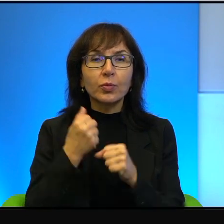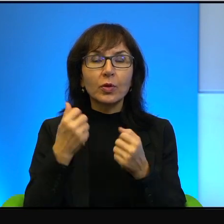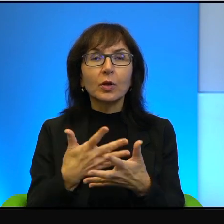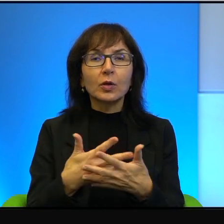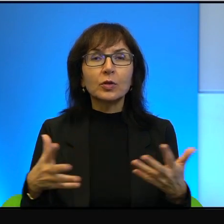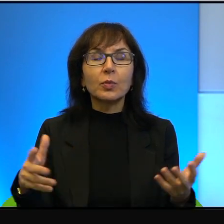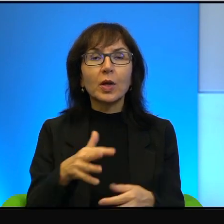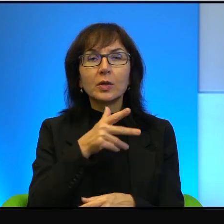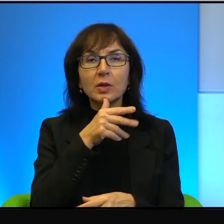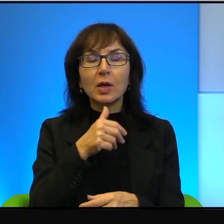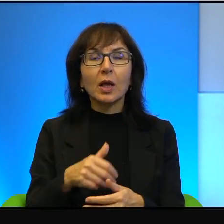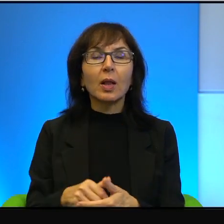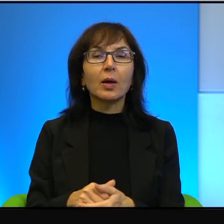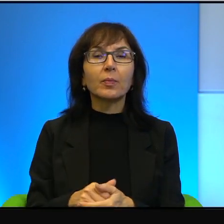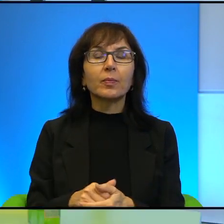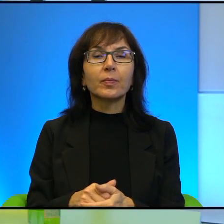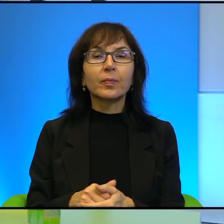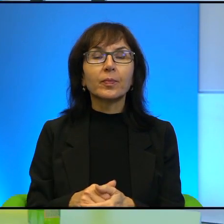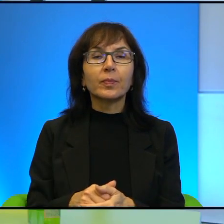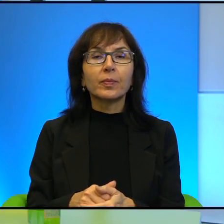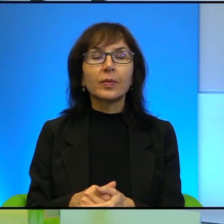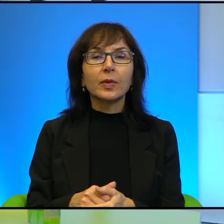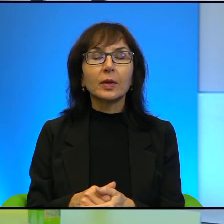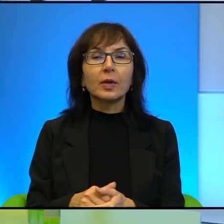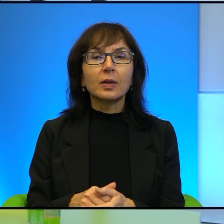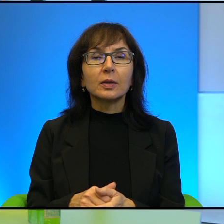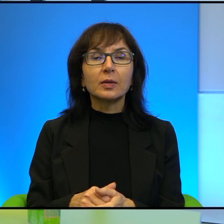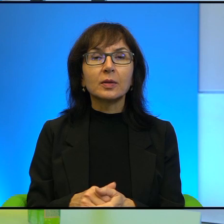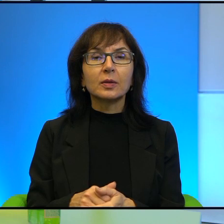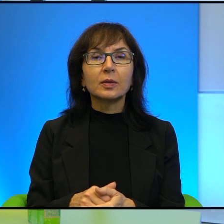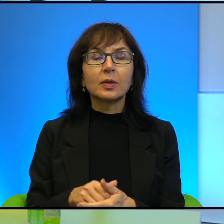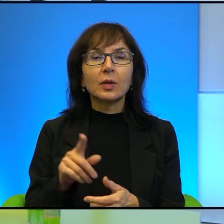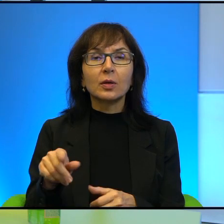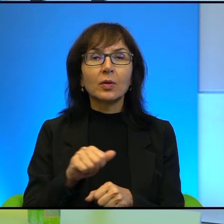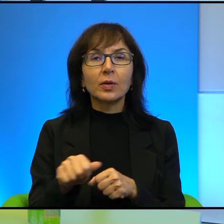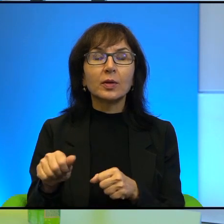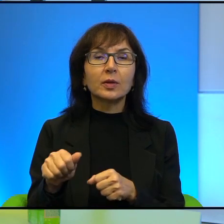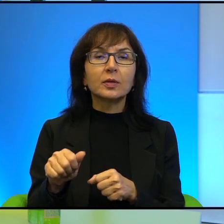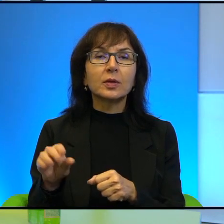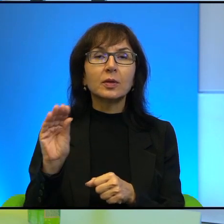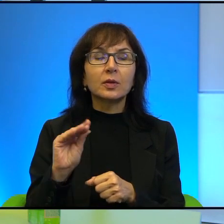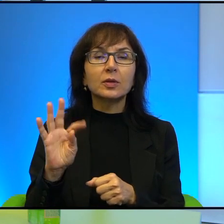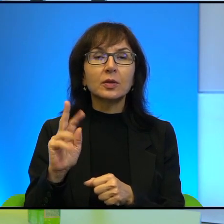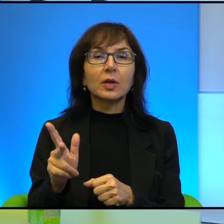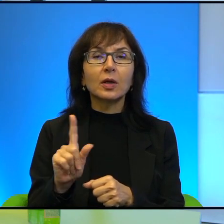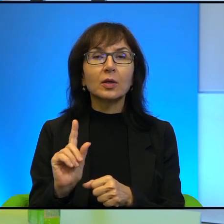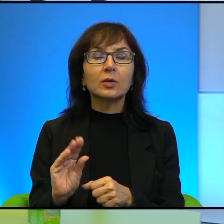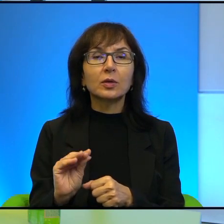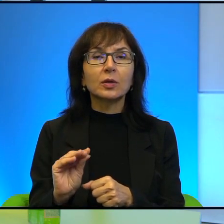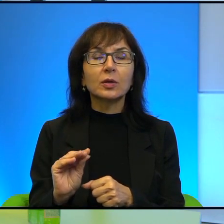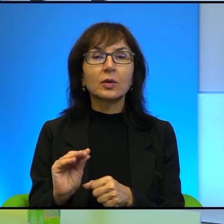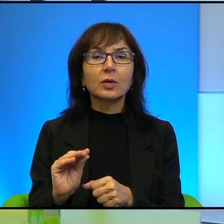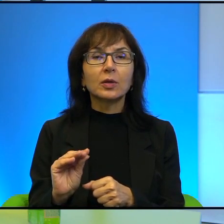Żeby, to jest jeszcze tak, że, ale to też nie jest specyficznie izraelskie.